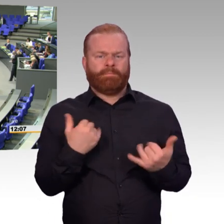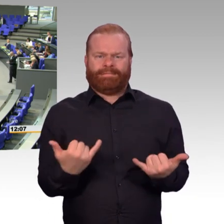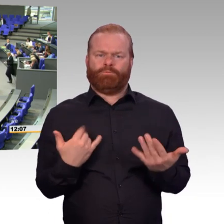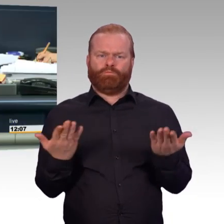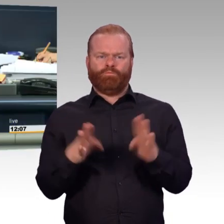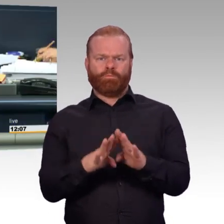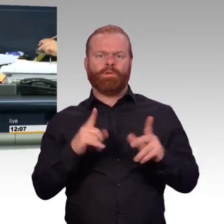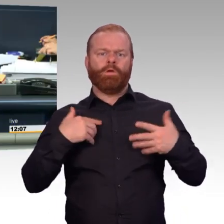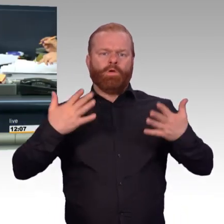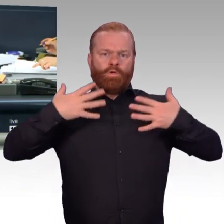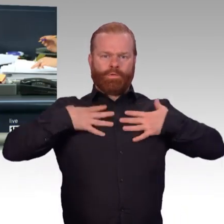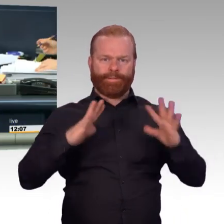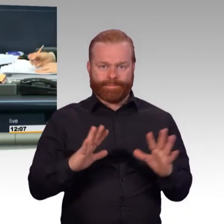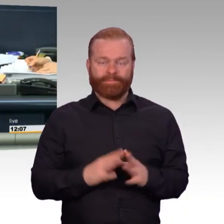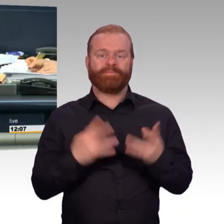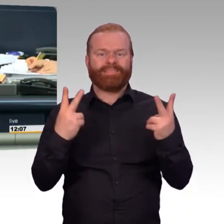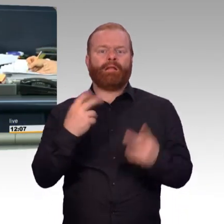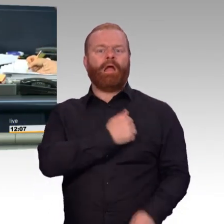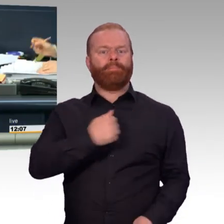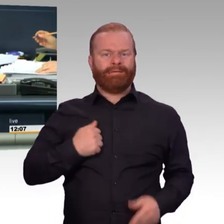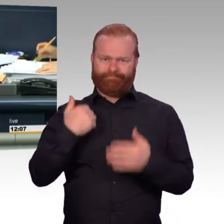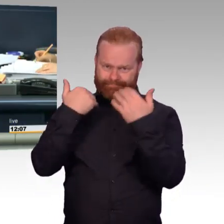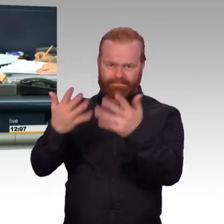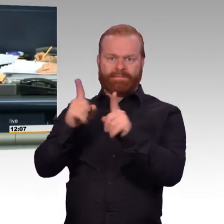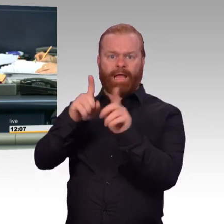Nächster Redner Doktor Fritz Felgentreu für die SPD-Fraktion.